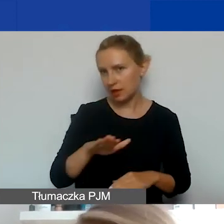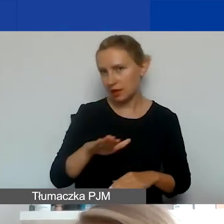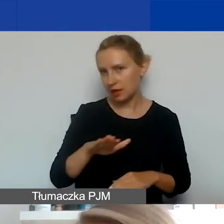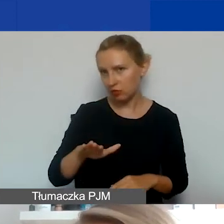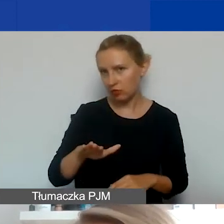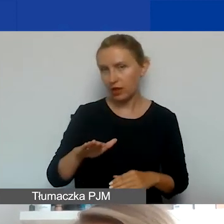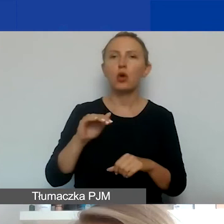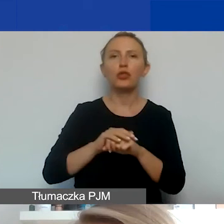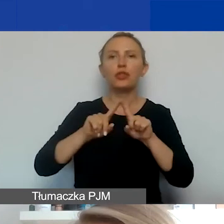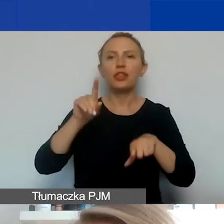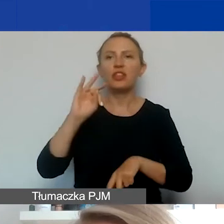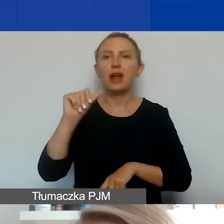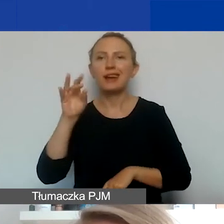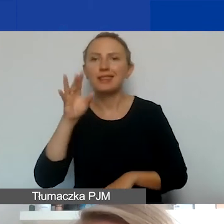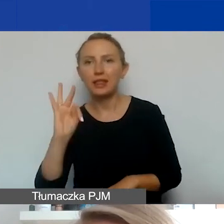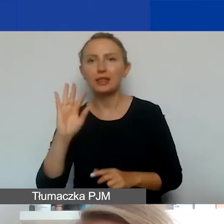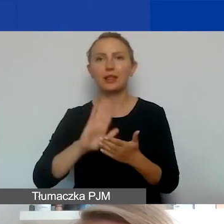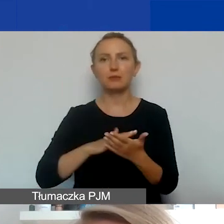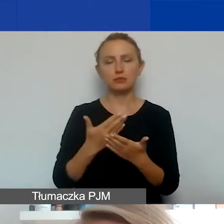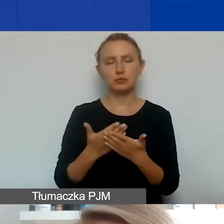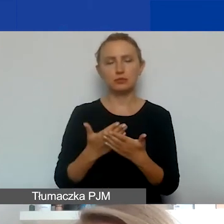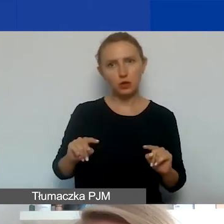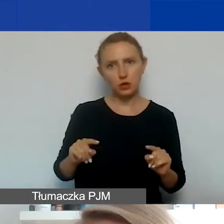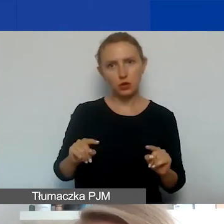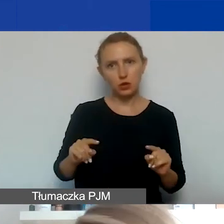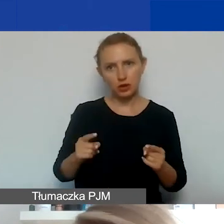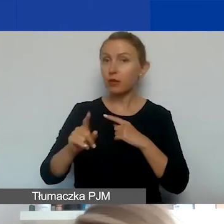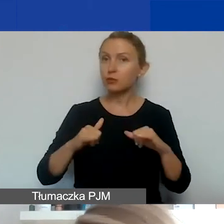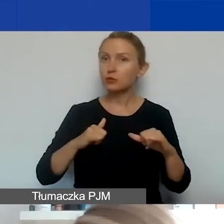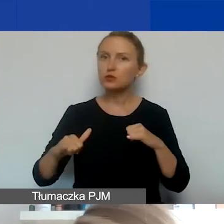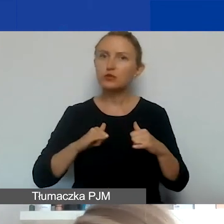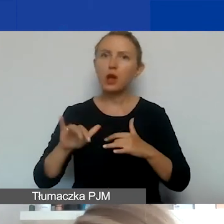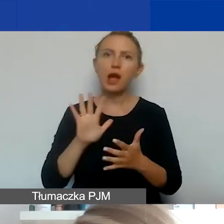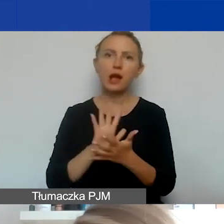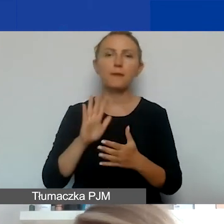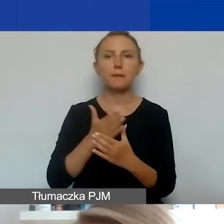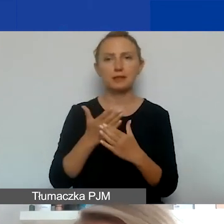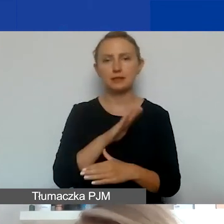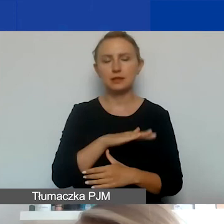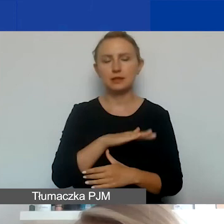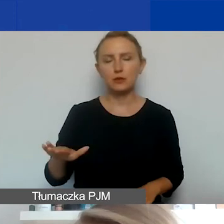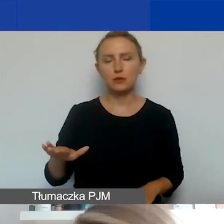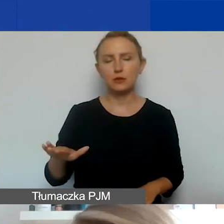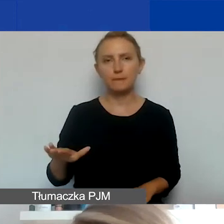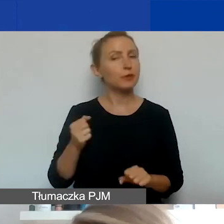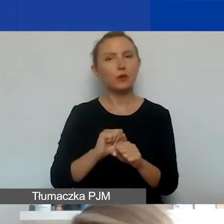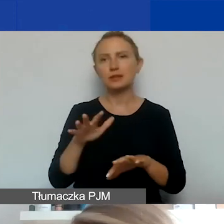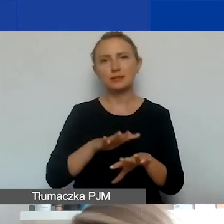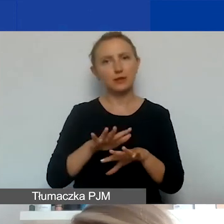Np. organizacje pozarządowe o charakterze międzynarodowym nie są traktowane jako organizacje międzynarodowe,